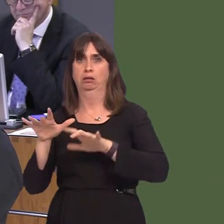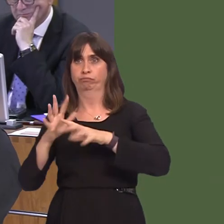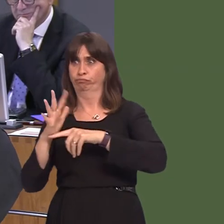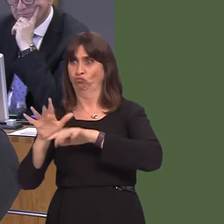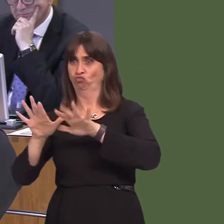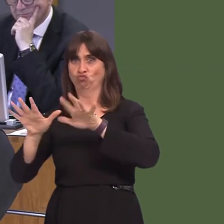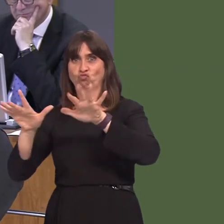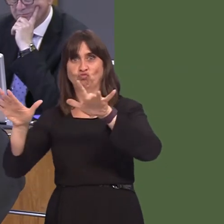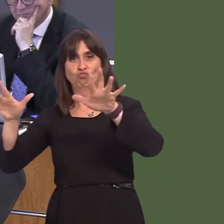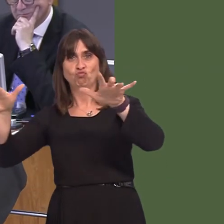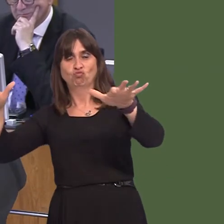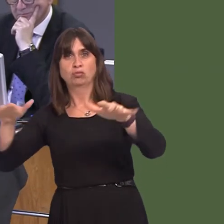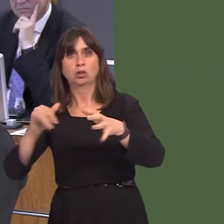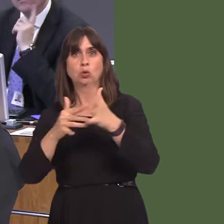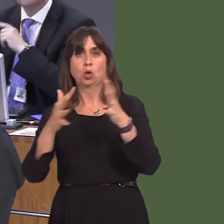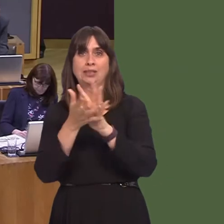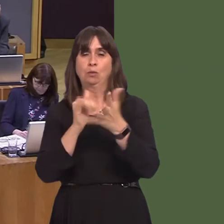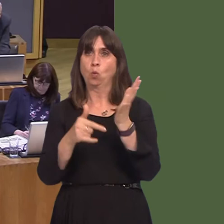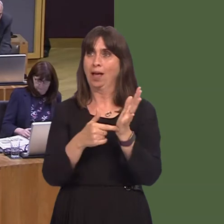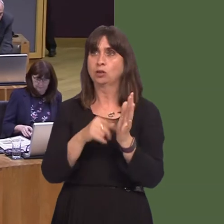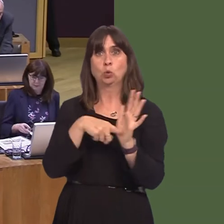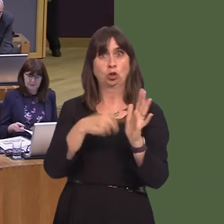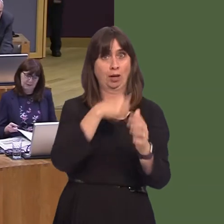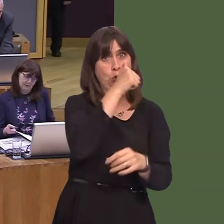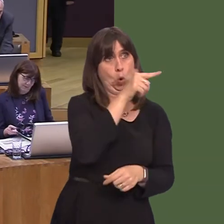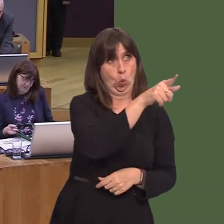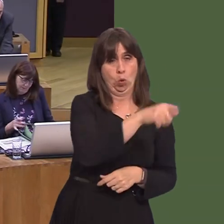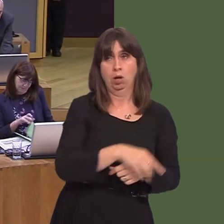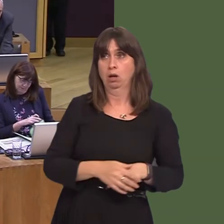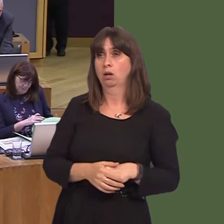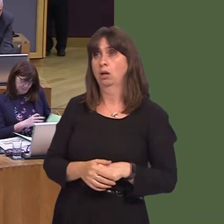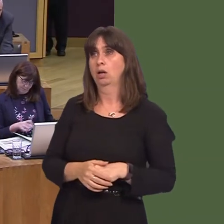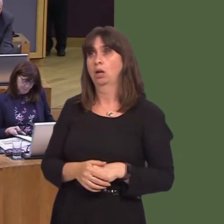the same for Swansea West as well. Whilst the experiment with a natural predator and